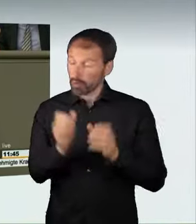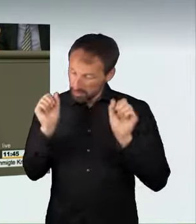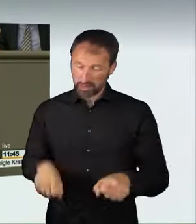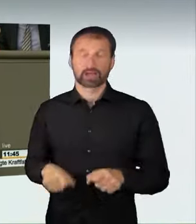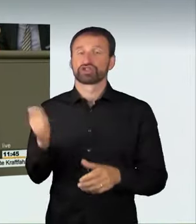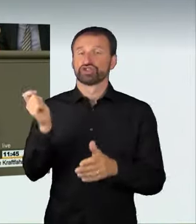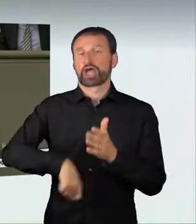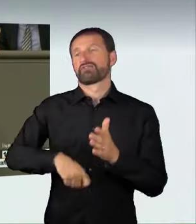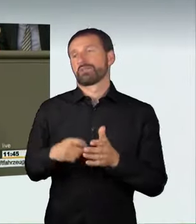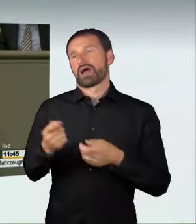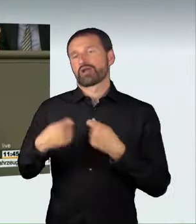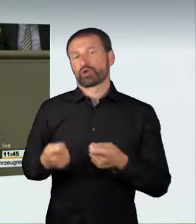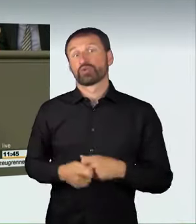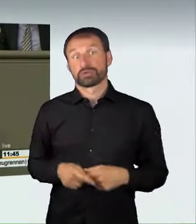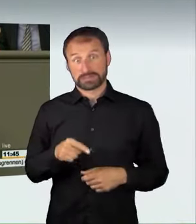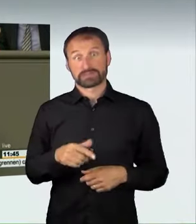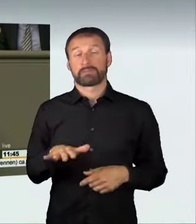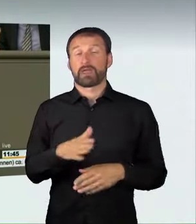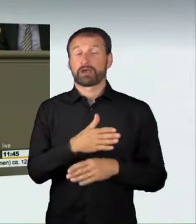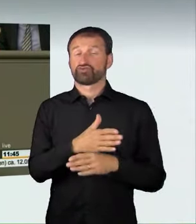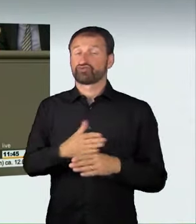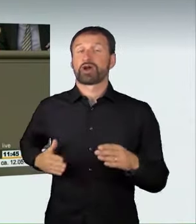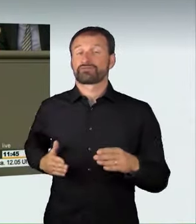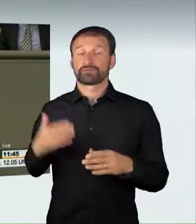Das ist eine deutliche Verschärfung der bisherigen Regel.